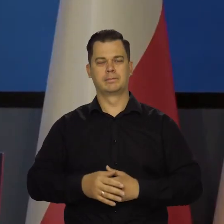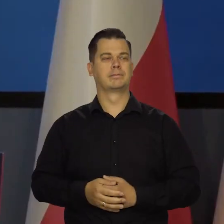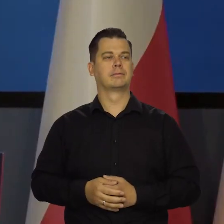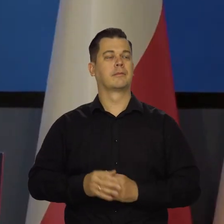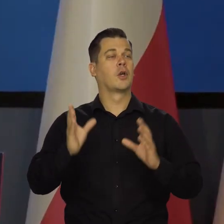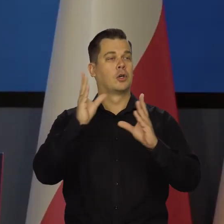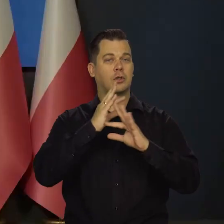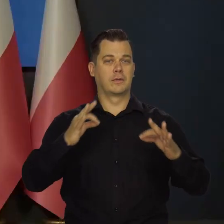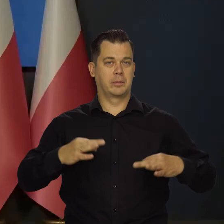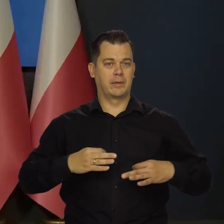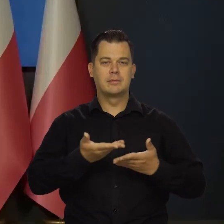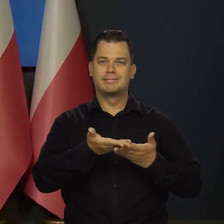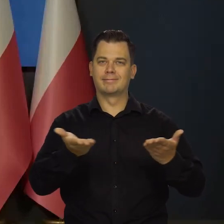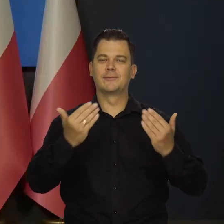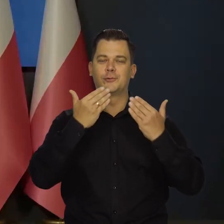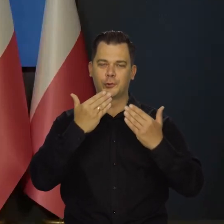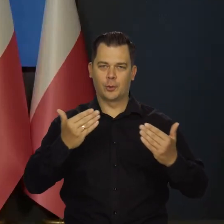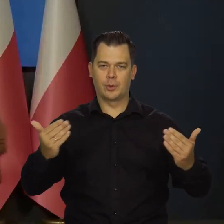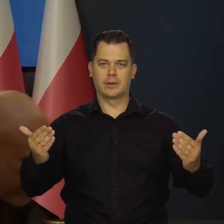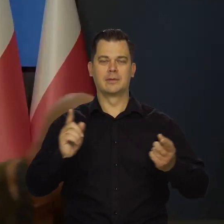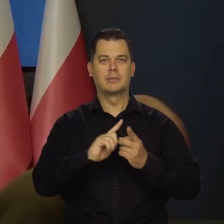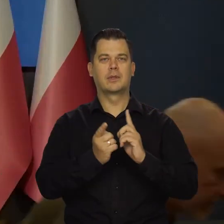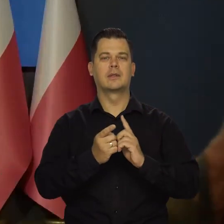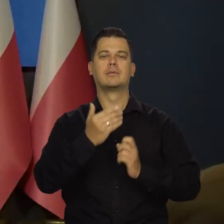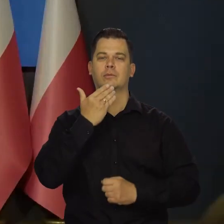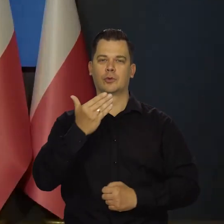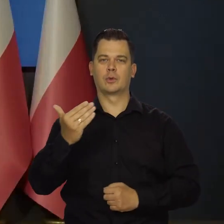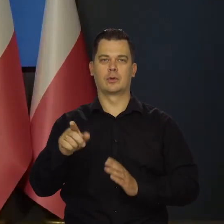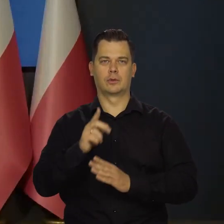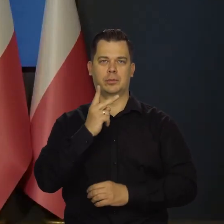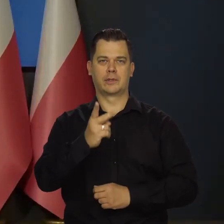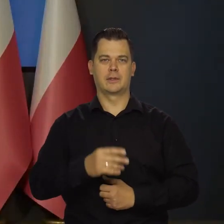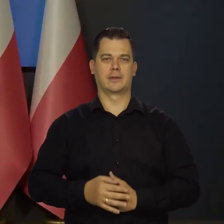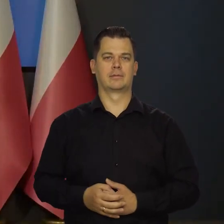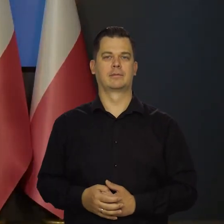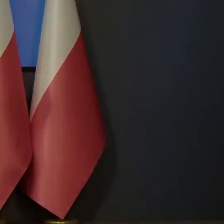Szanowni Państwo, bardzo dziękujemy za dzisiejsze spotkanie. Dziękujemy bardzo, do zobaczenia. Dziękujemy!